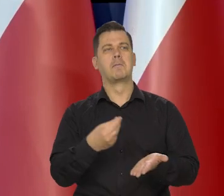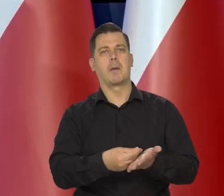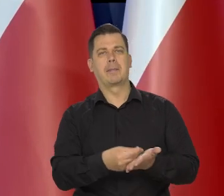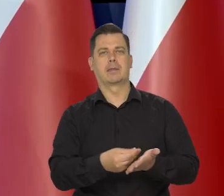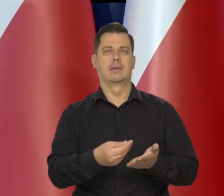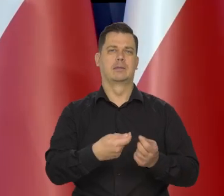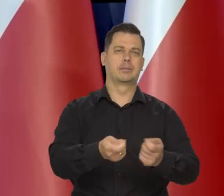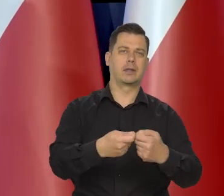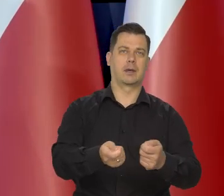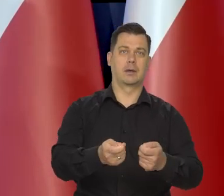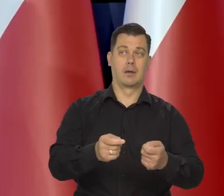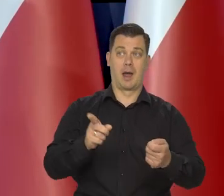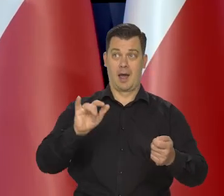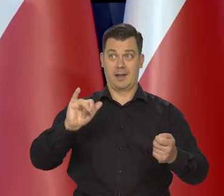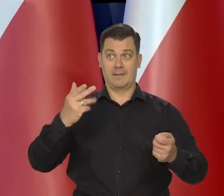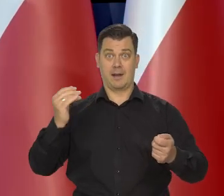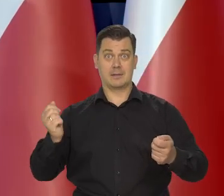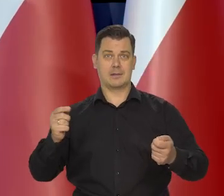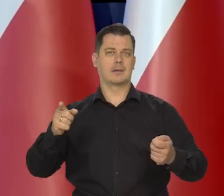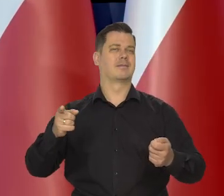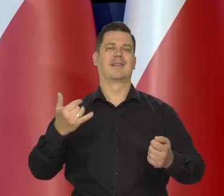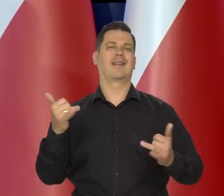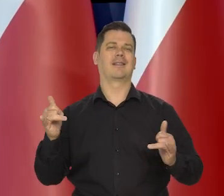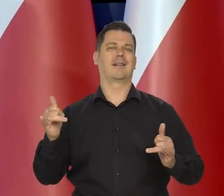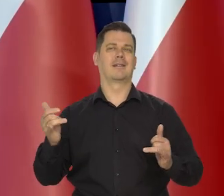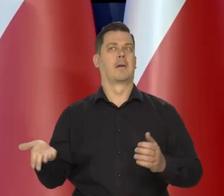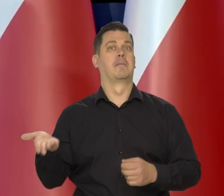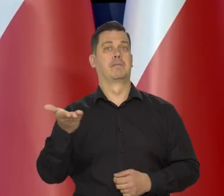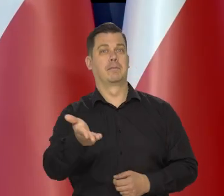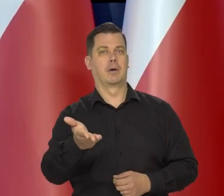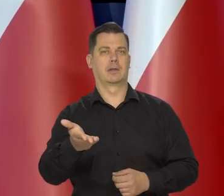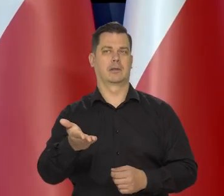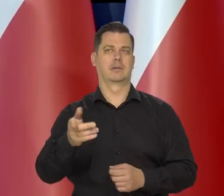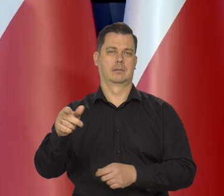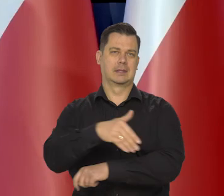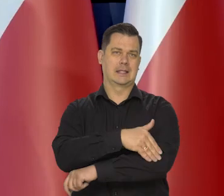podczas gdy ta inflacja jest spowodowana szokami podażowymi, które przyszły z zagranicy.